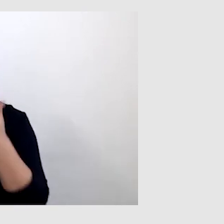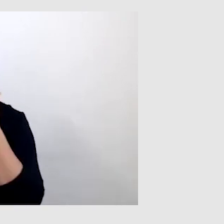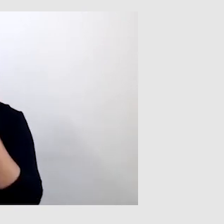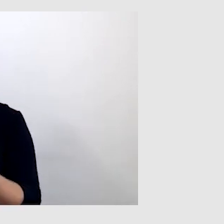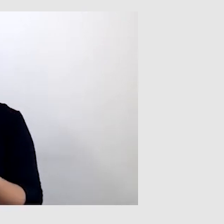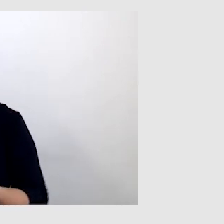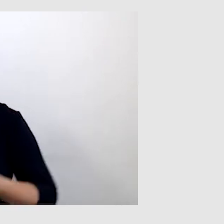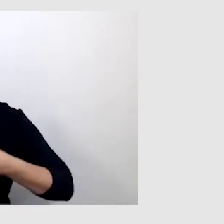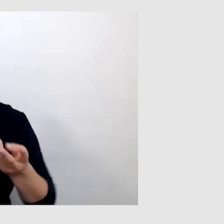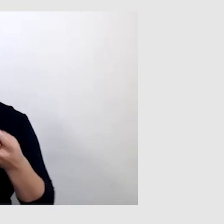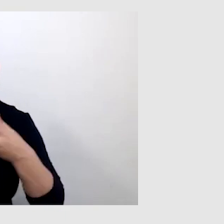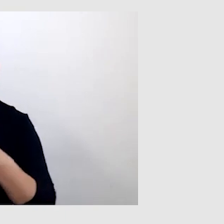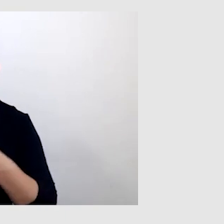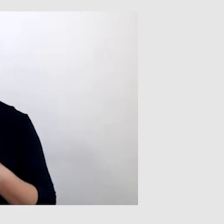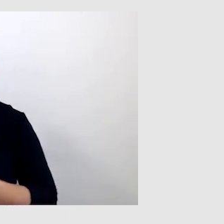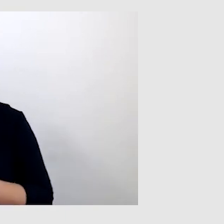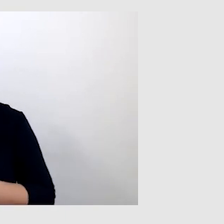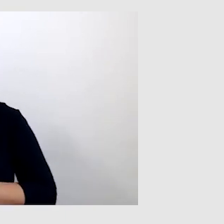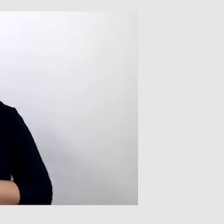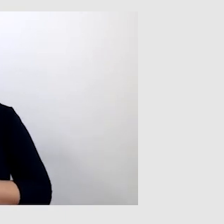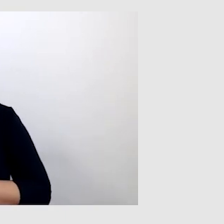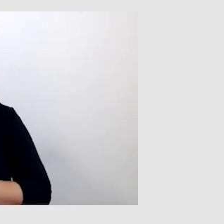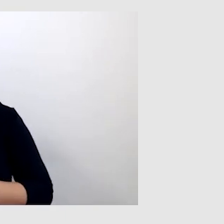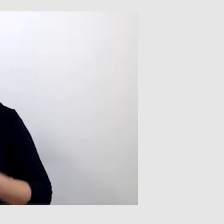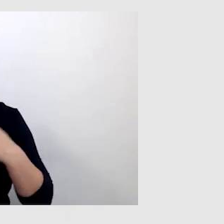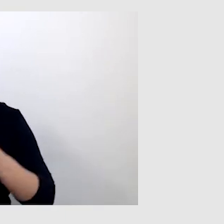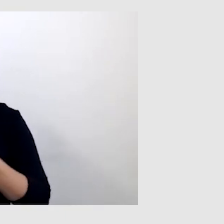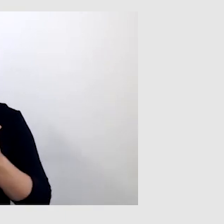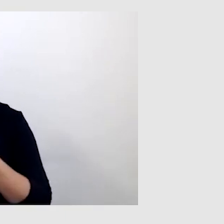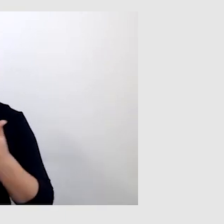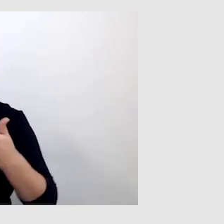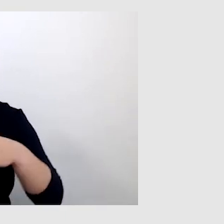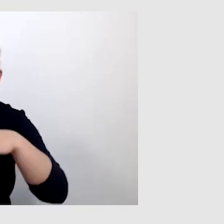W transmisjach online oczywiście zwracamy uwagę, żeby żadne usługi nam się nie zasłaniały.